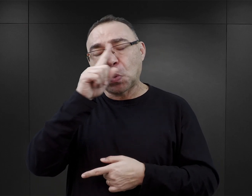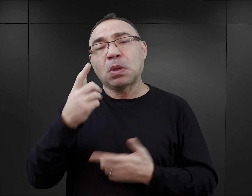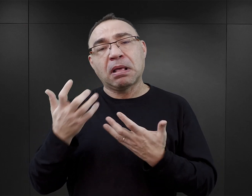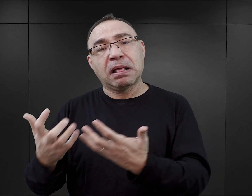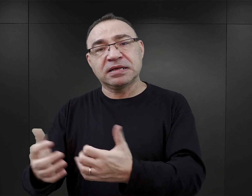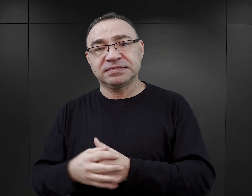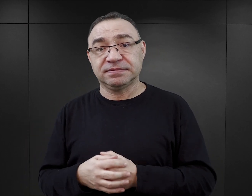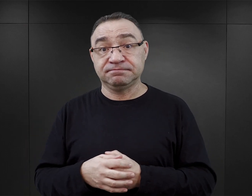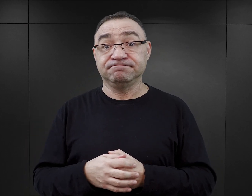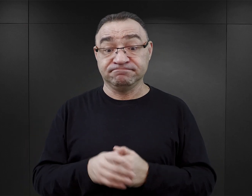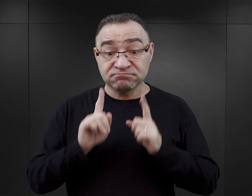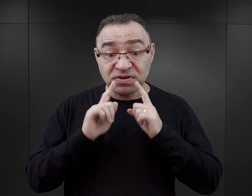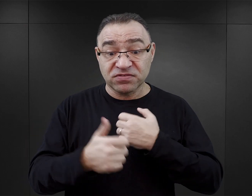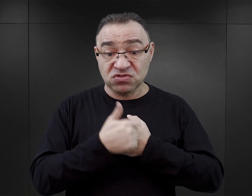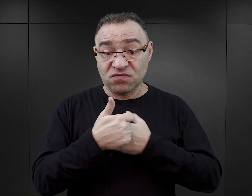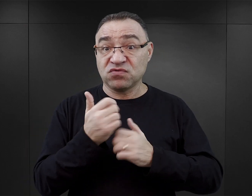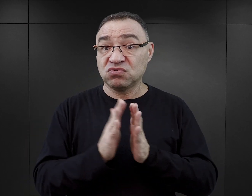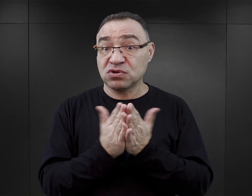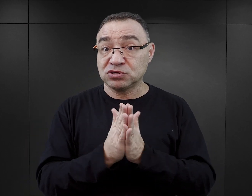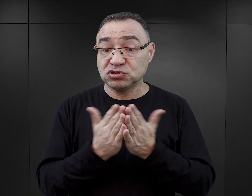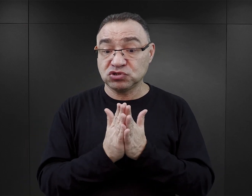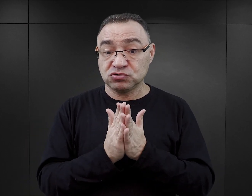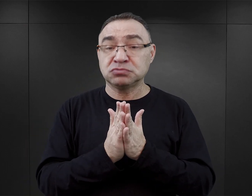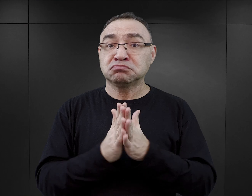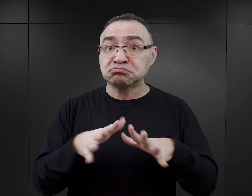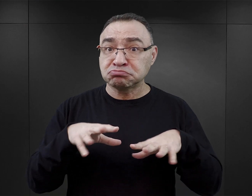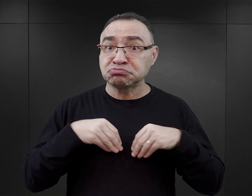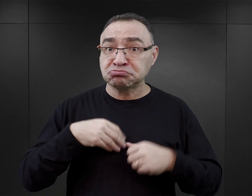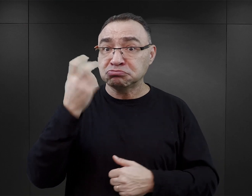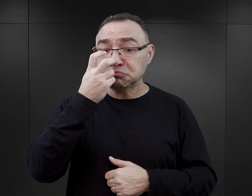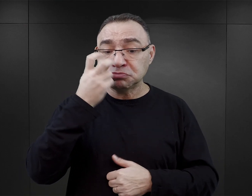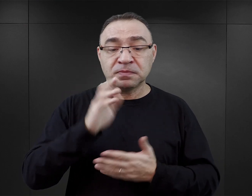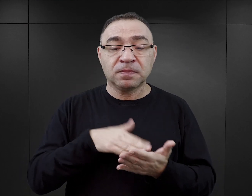Dowodem tego, że rzeczywiście te książki są przyjmowane bardzo dobrze, jest chociażby